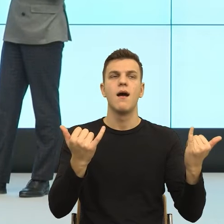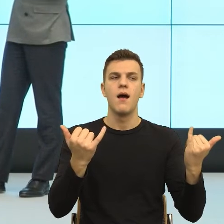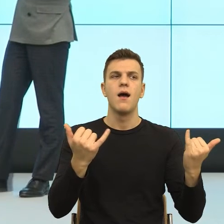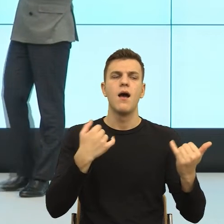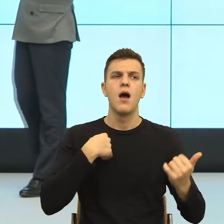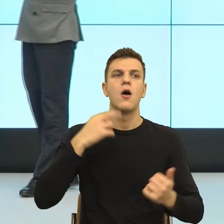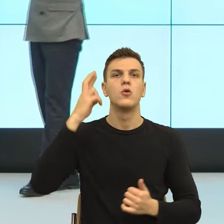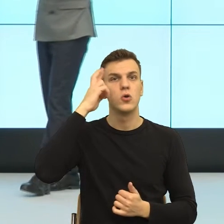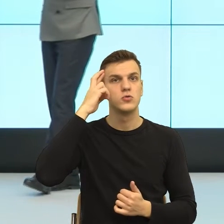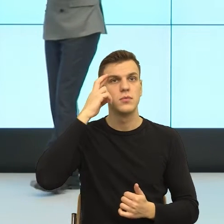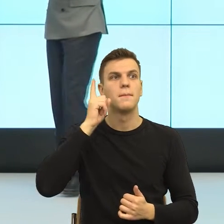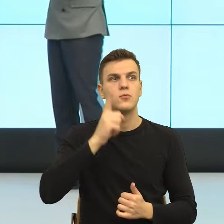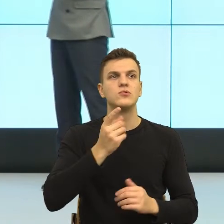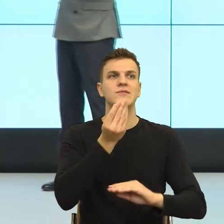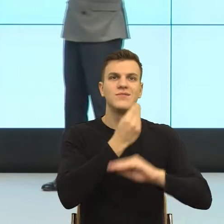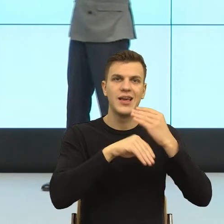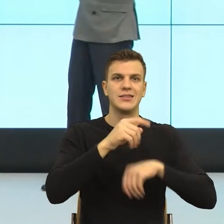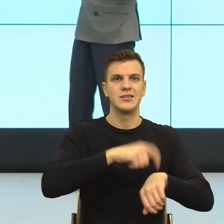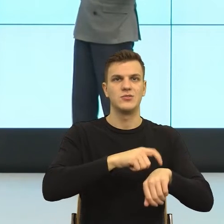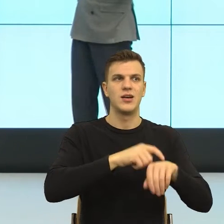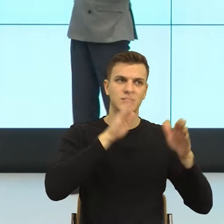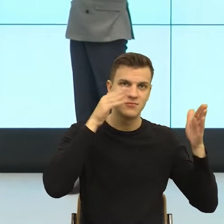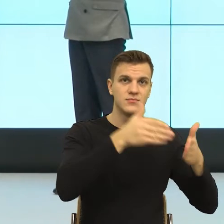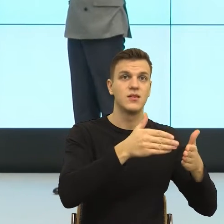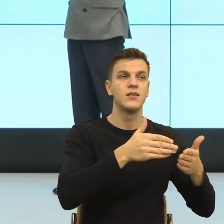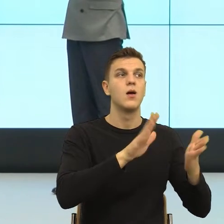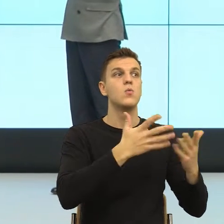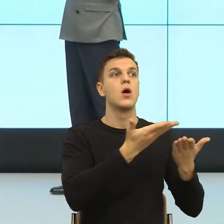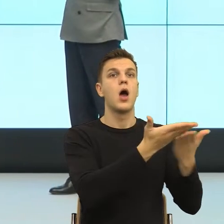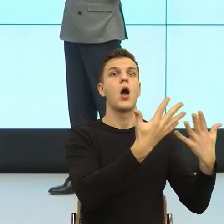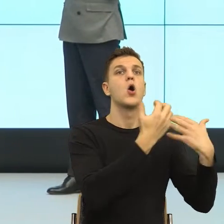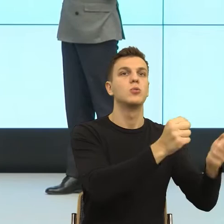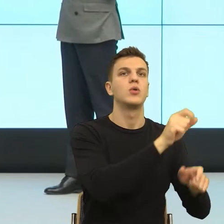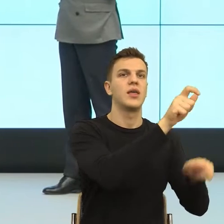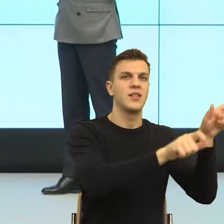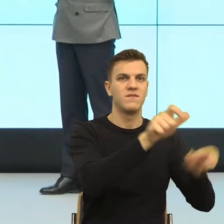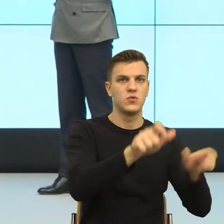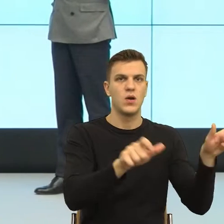...Pomyśleć o tym indywidualnym naszym odbiorcy, wcielić się troszkę w niego, poznać